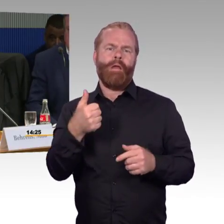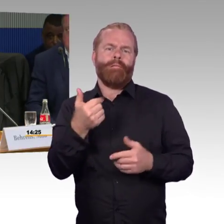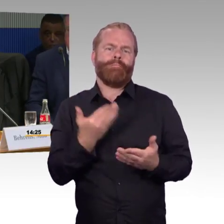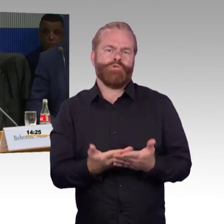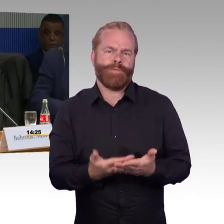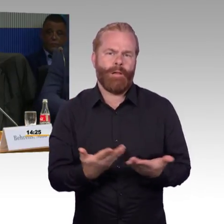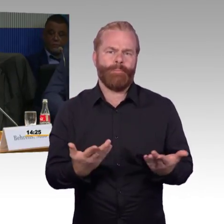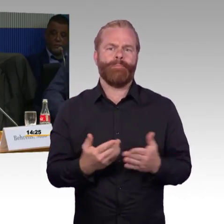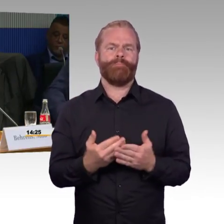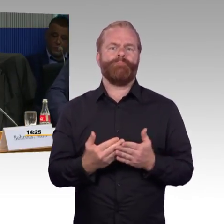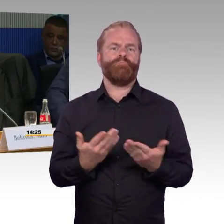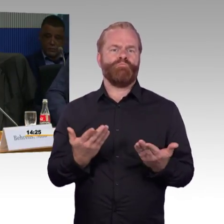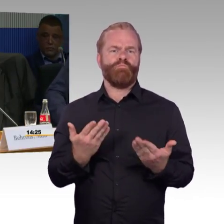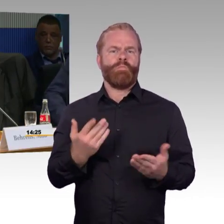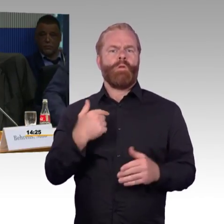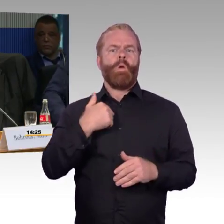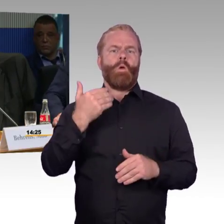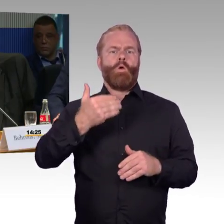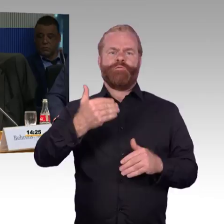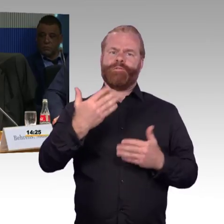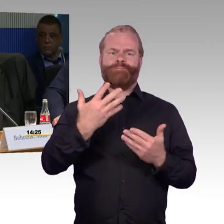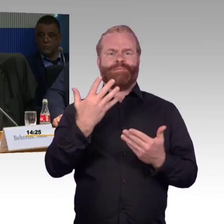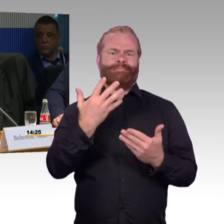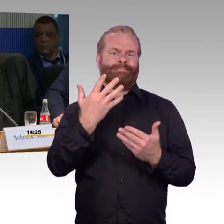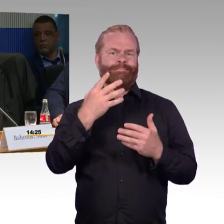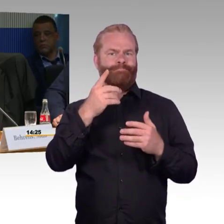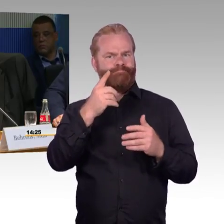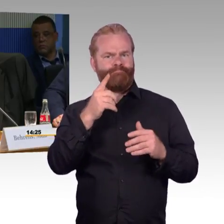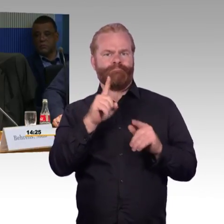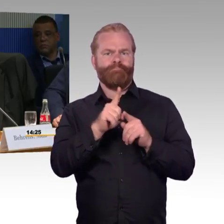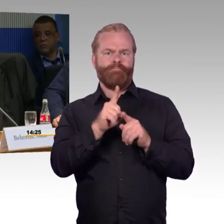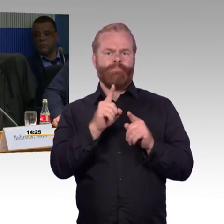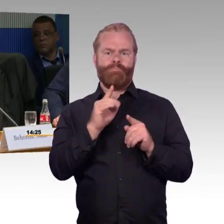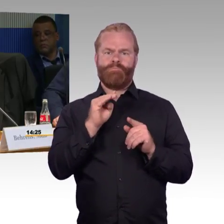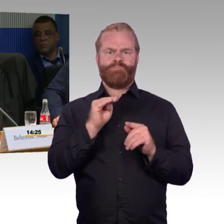oder der S-Bahn komme, komme ich auf einem Gleis an, wo ich keine Möglichkeit habe,